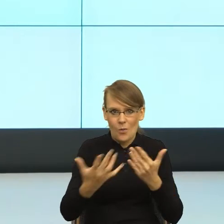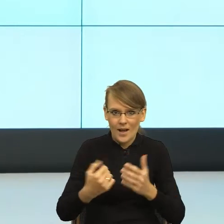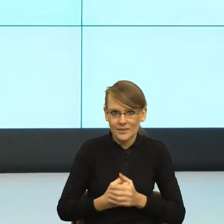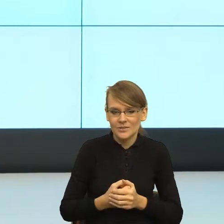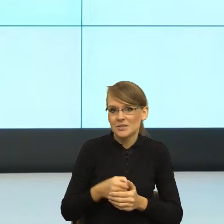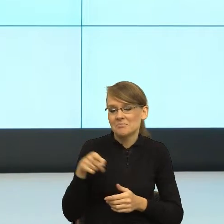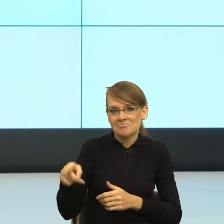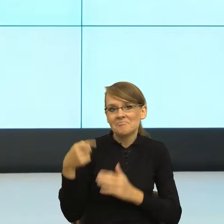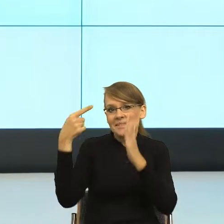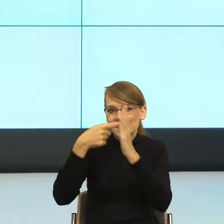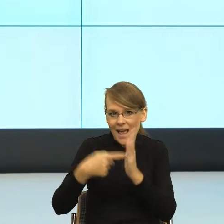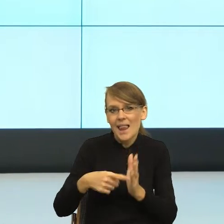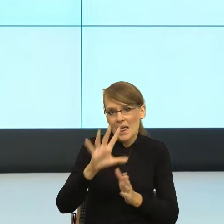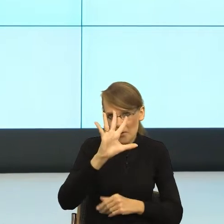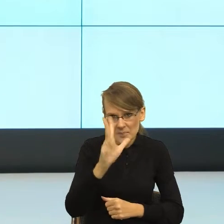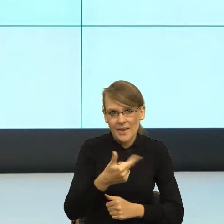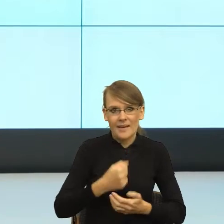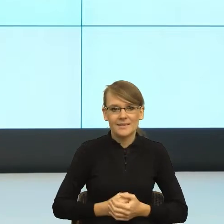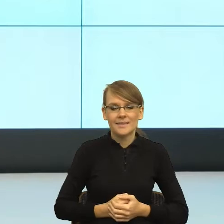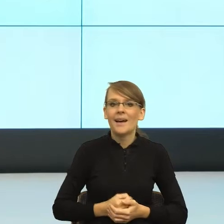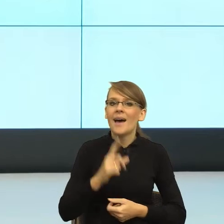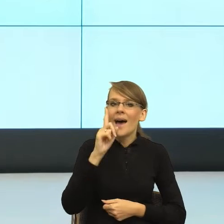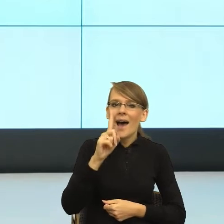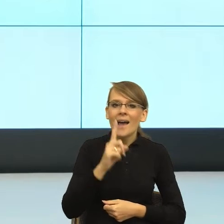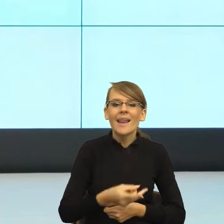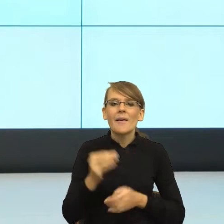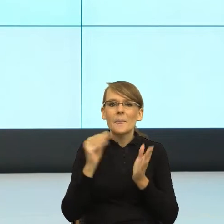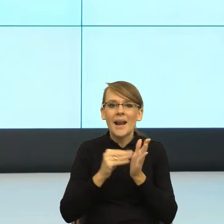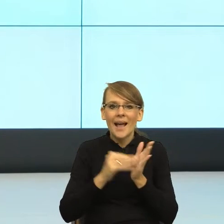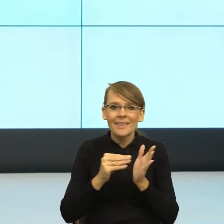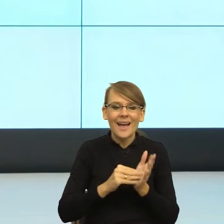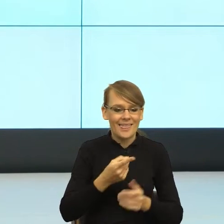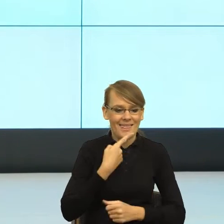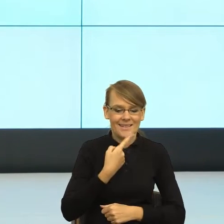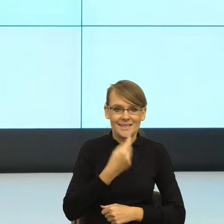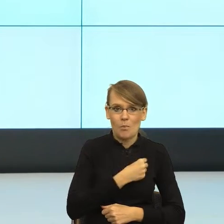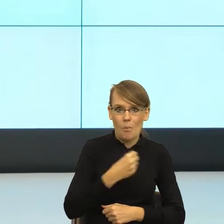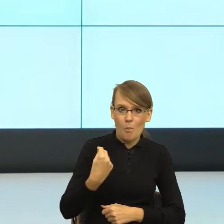Natomiast one w praktyce polszczyzna właśnie trochę nam